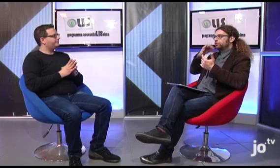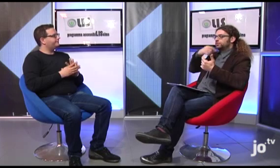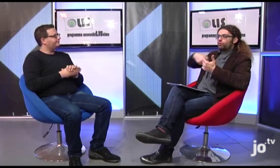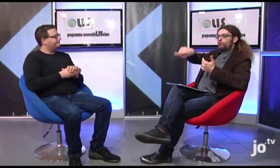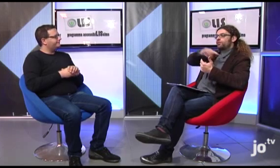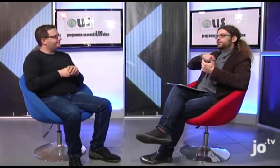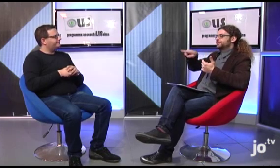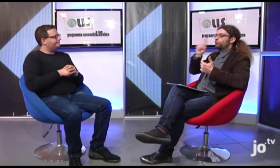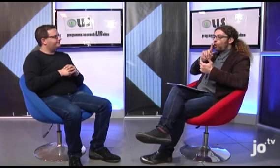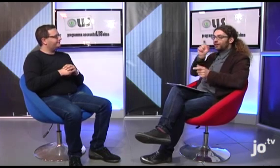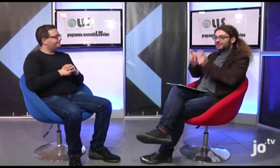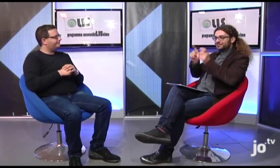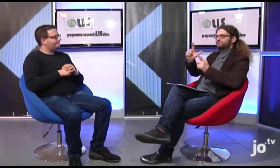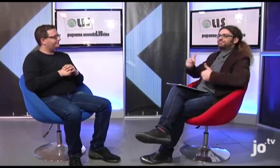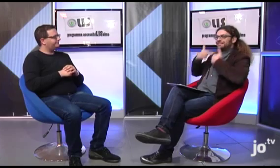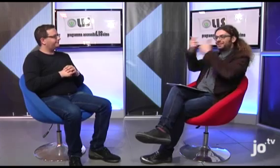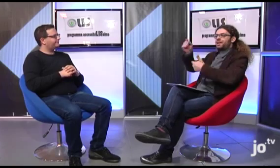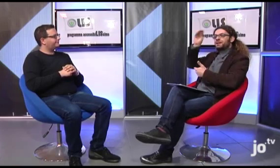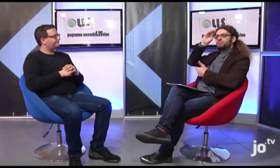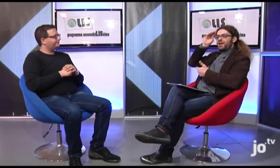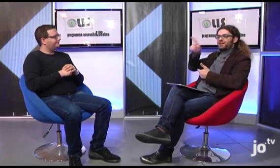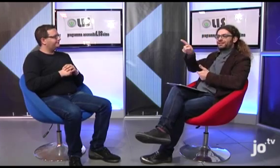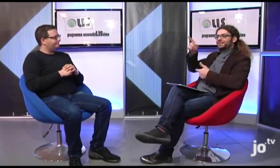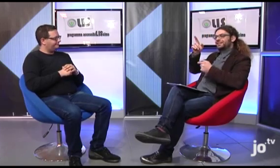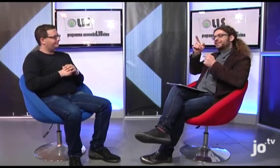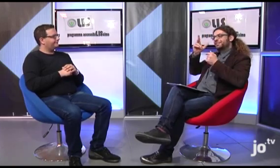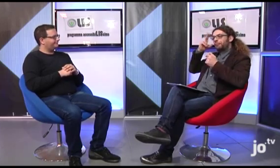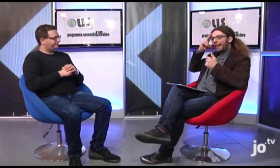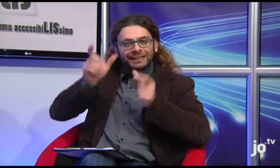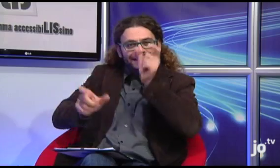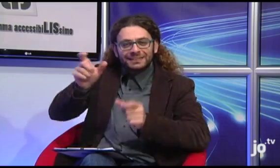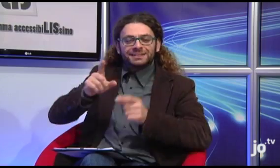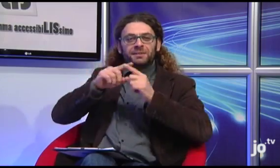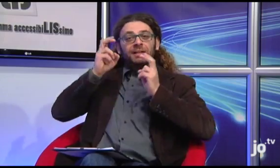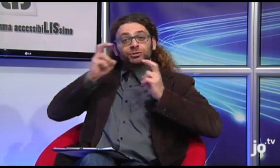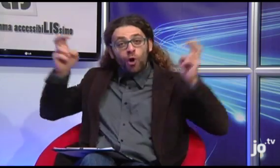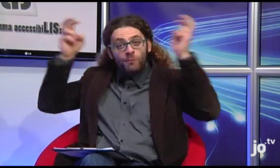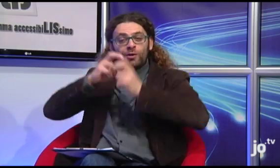Il che significa che noi sordi abbiamo offerto ai sacerdoti e anche al Vescovo la possibilità di conoscere quale sia lingua